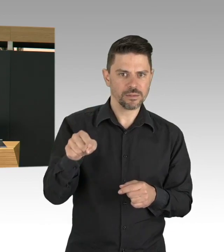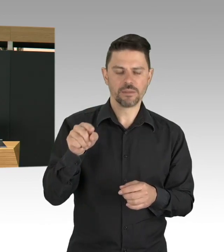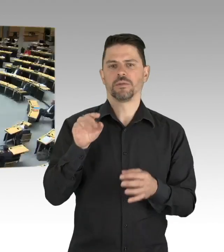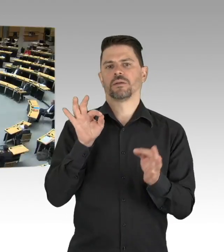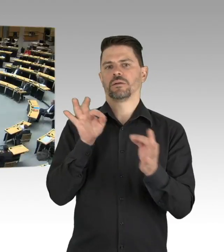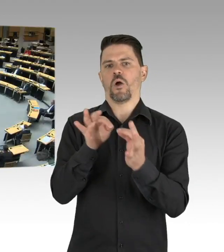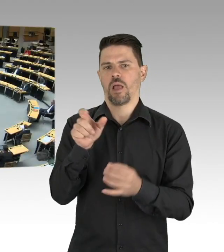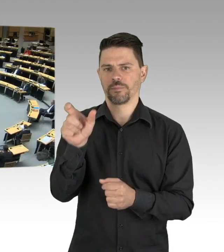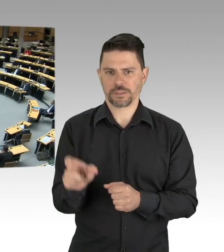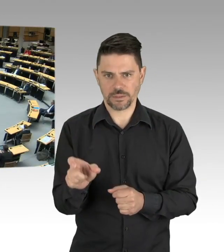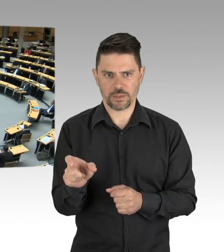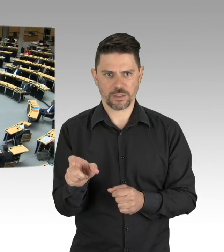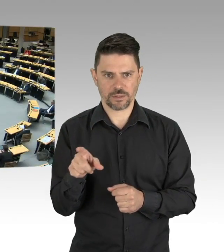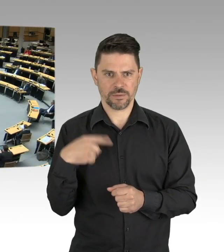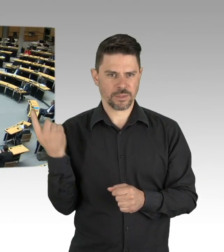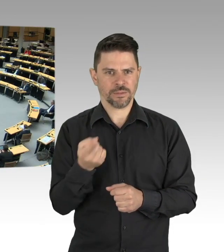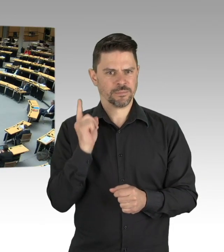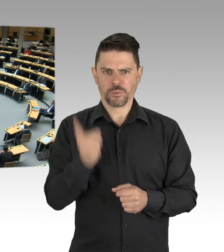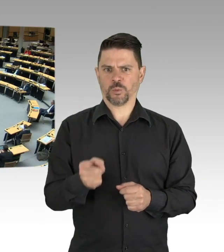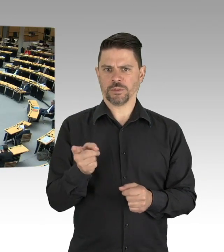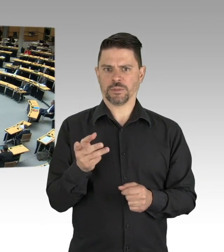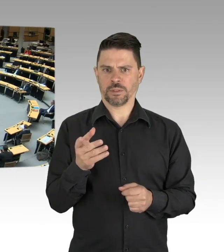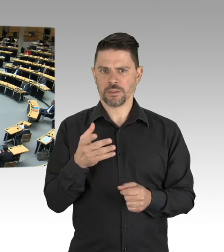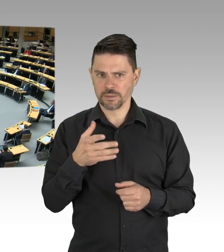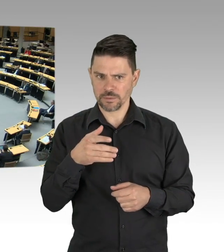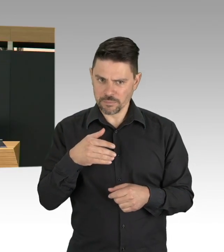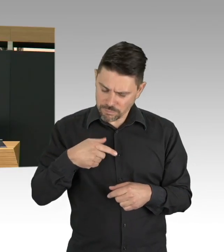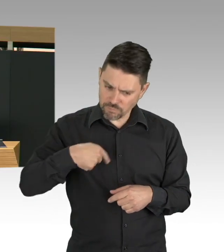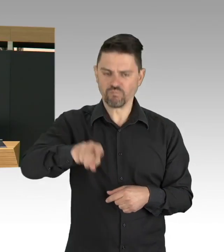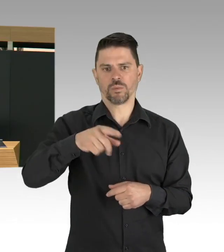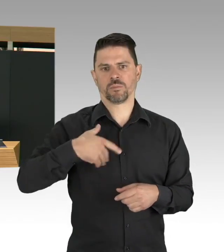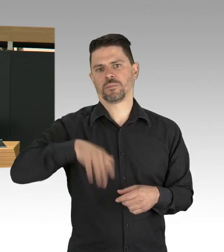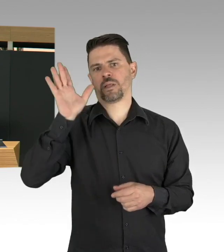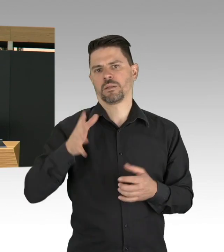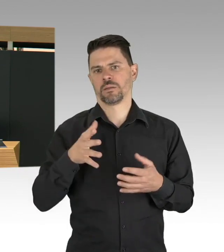auch diese Testungen muss von der gesetzlichen Krankenkasse finanziert werden, das ist nämlich noch mit Nichten geklärt